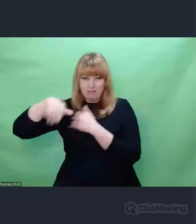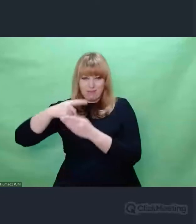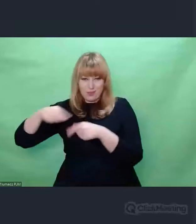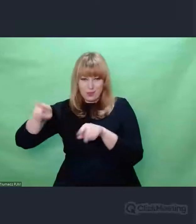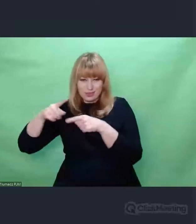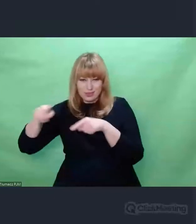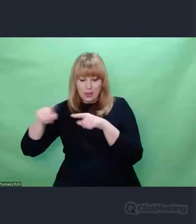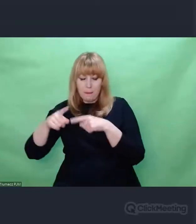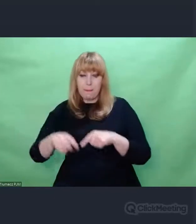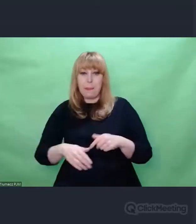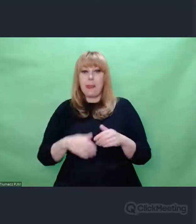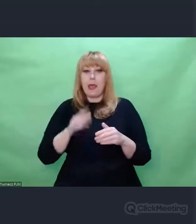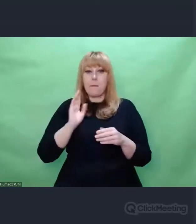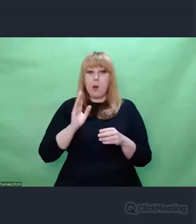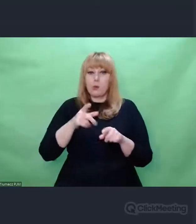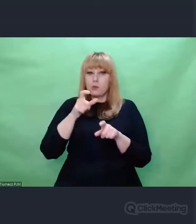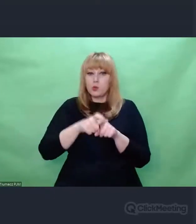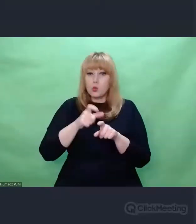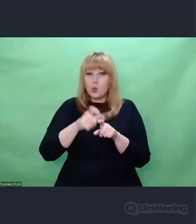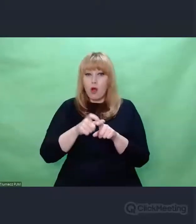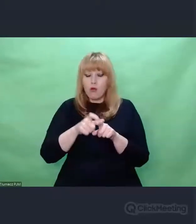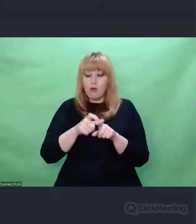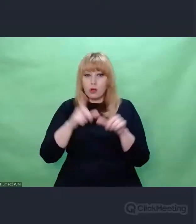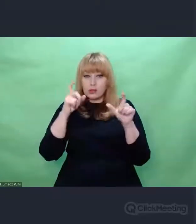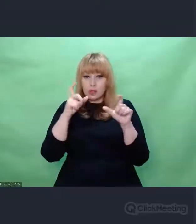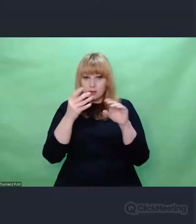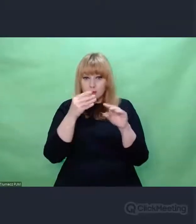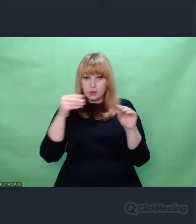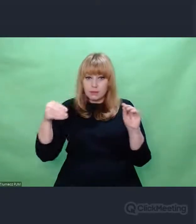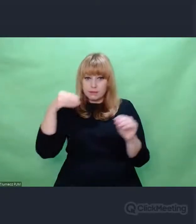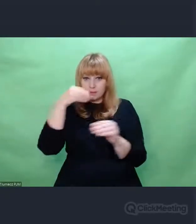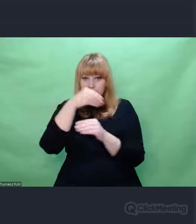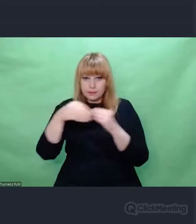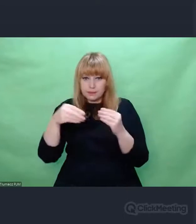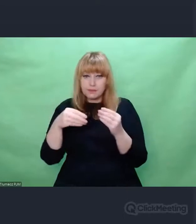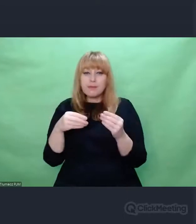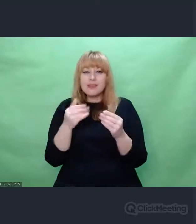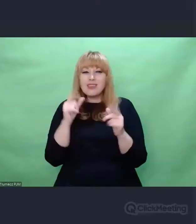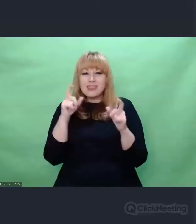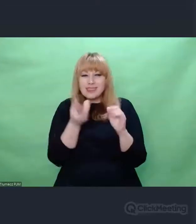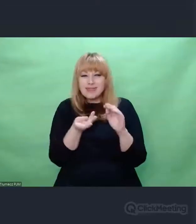I słowo na odwrocie zdjęć, fotografii lub fragmenty listów, słowa Zygalskiego,